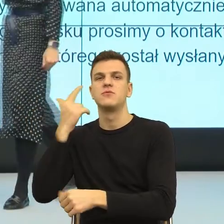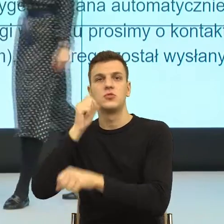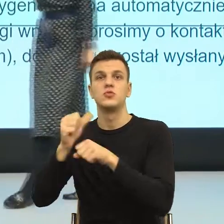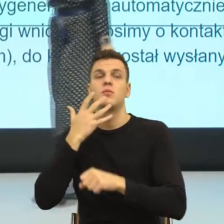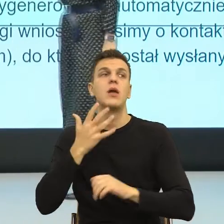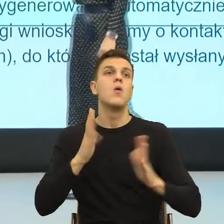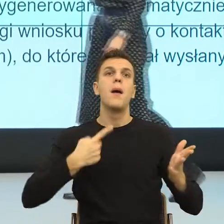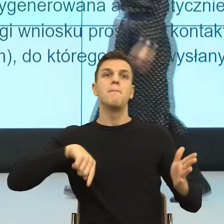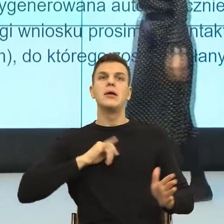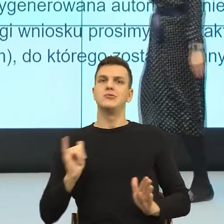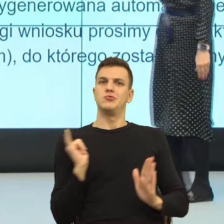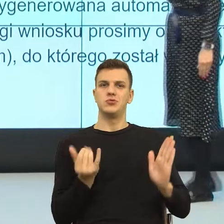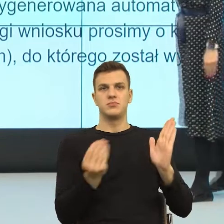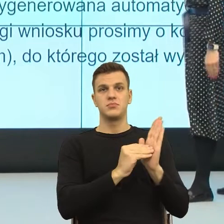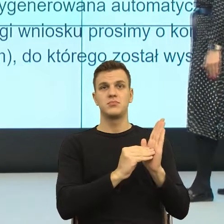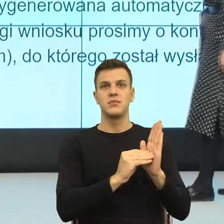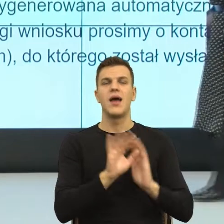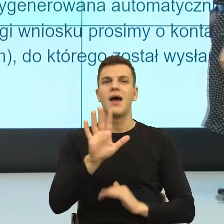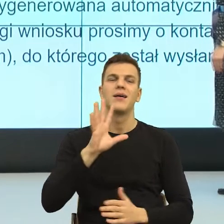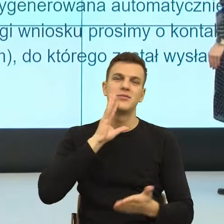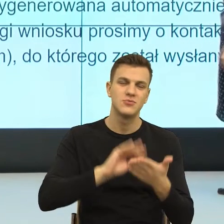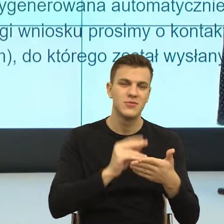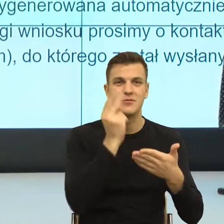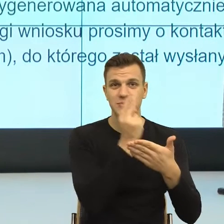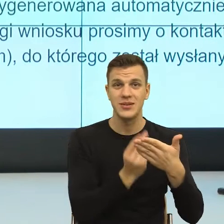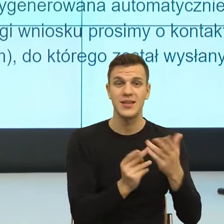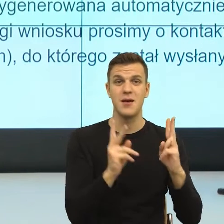Natomiast znowu czy ta informacja jest jakoś istotna,